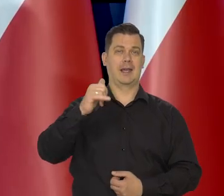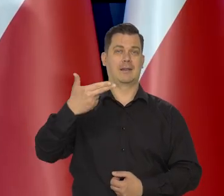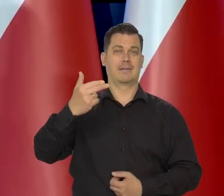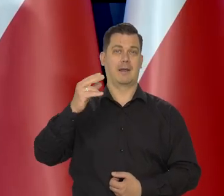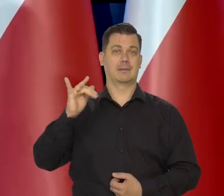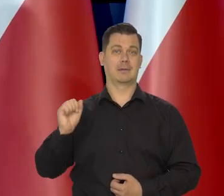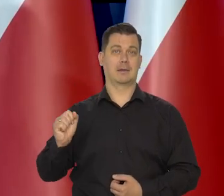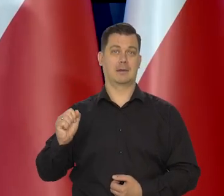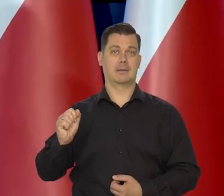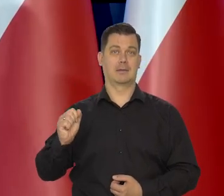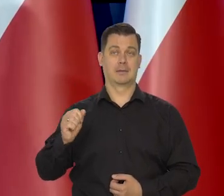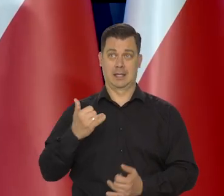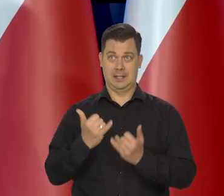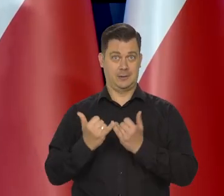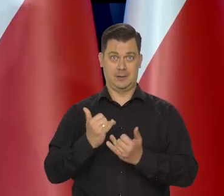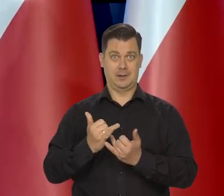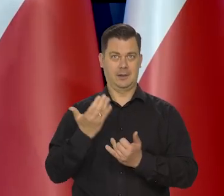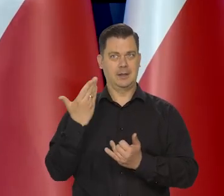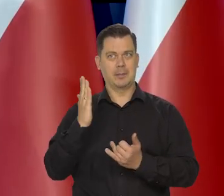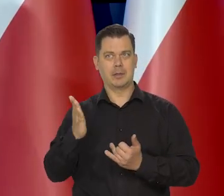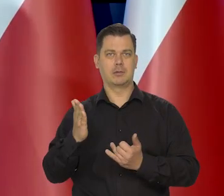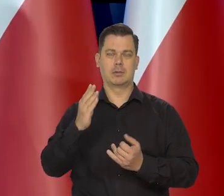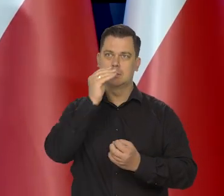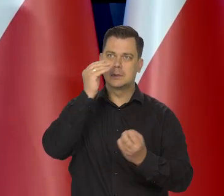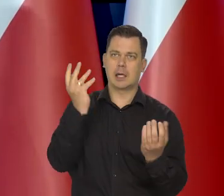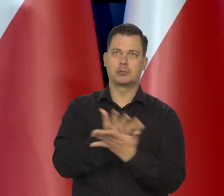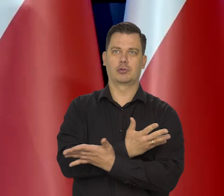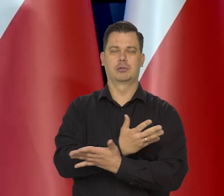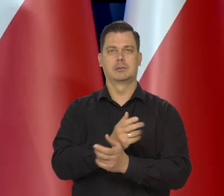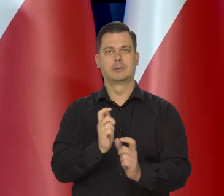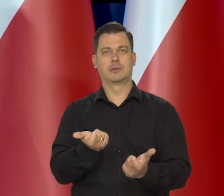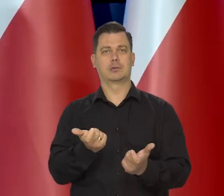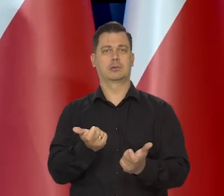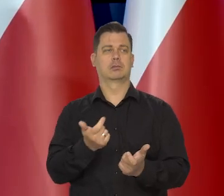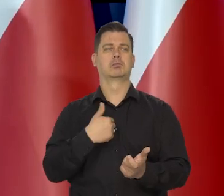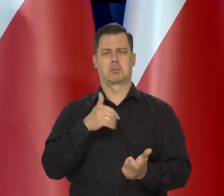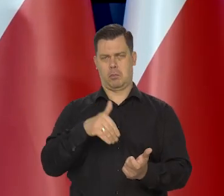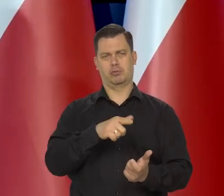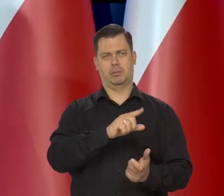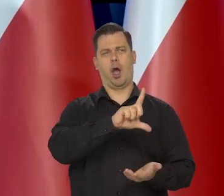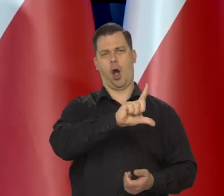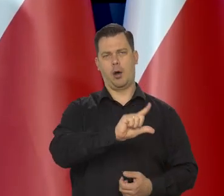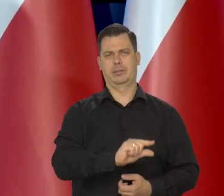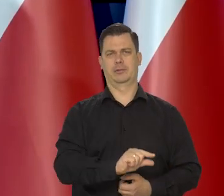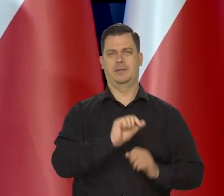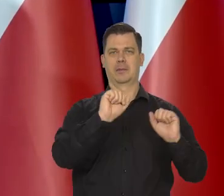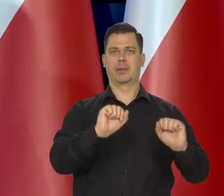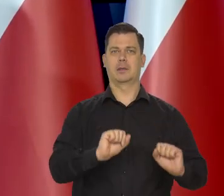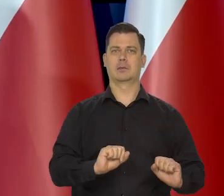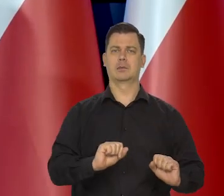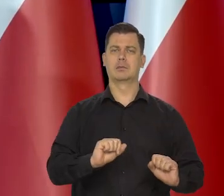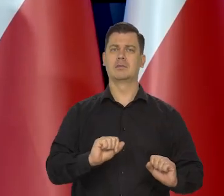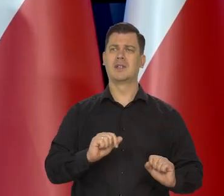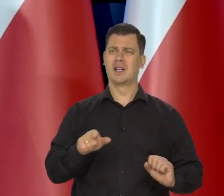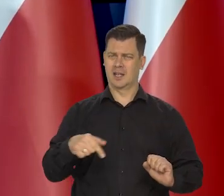że tu już nie ma żadnych wahań, że znów podskoczy inflacja czy coś to się można pochylić nad tym, ale tak jak już odpowiadałem w pytaniu wcześniejszym,